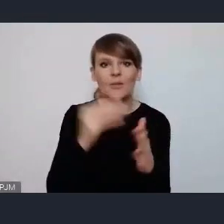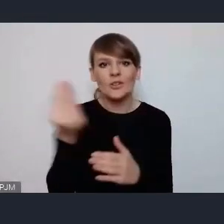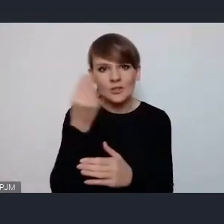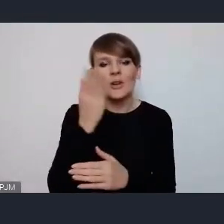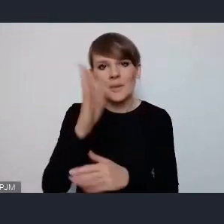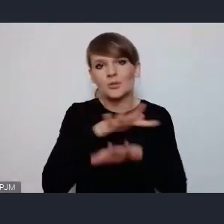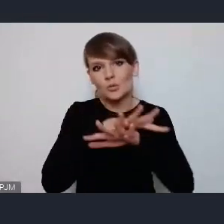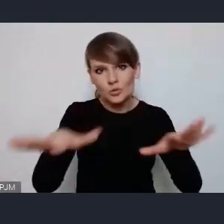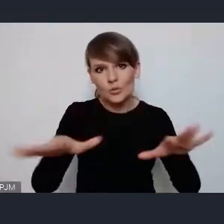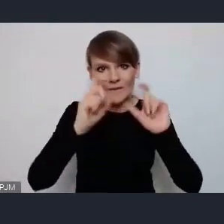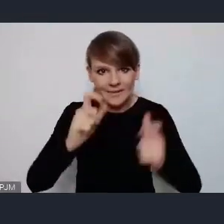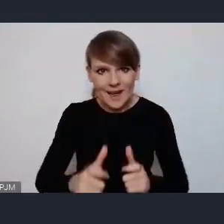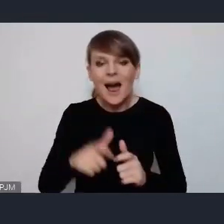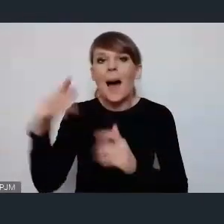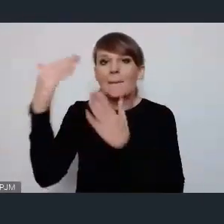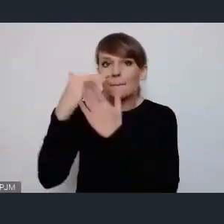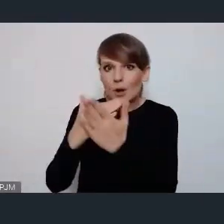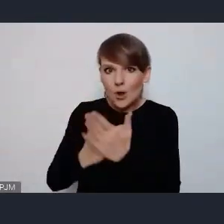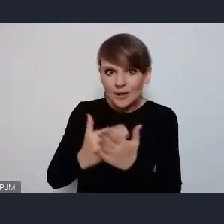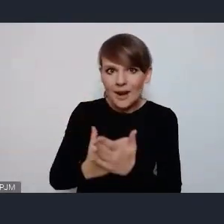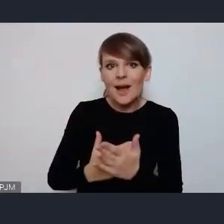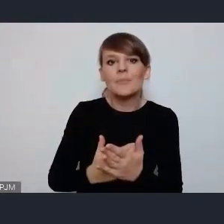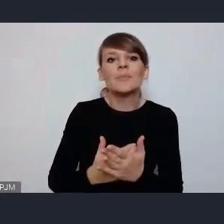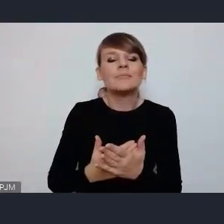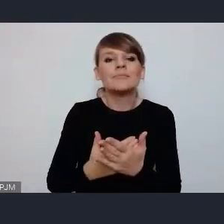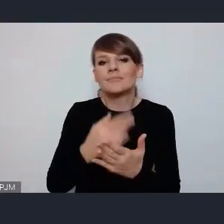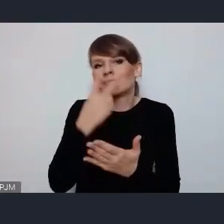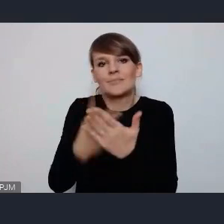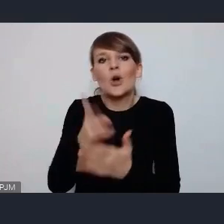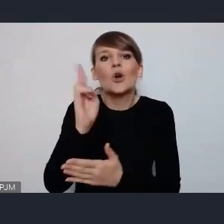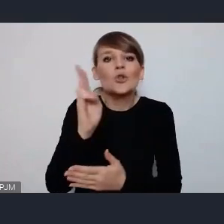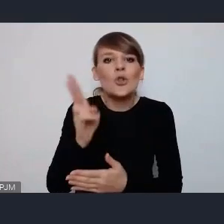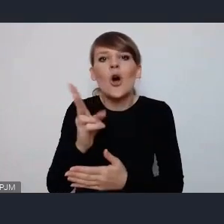tak naprawdę program, co będzie w programie i kto będzie to się okaże już właśnie po selekcji on wtedy będzie